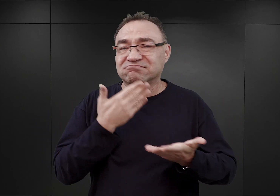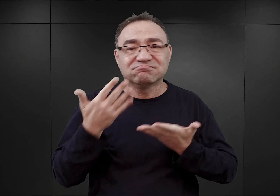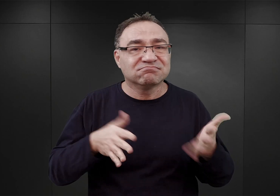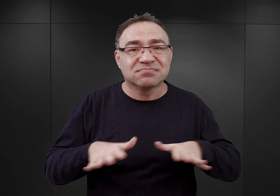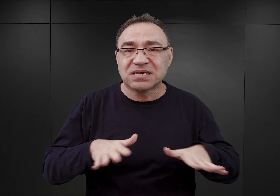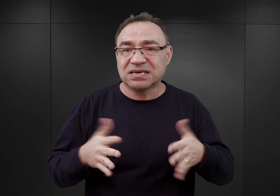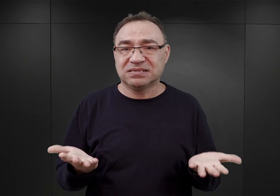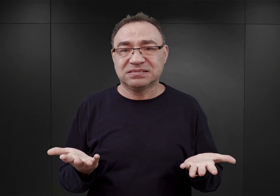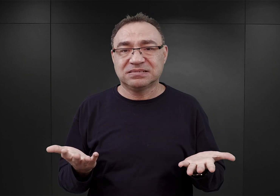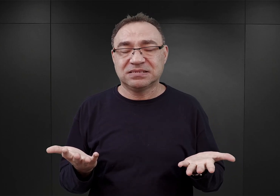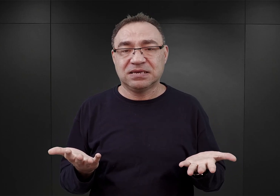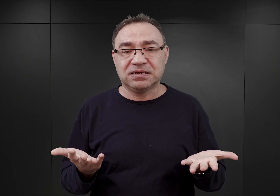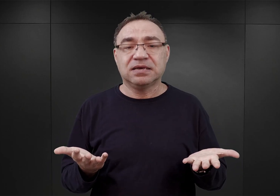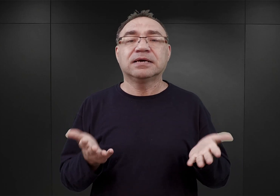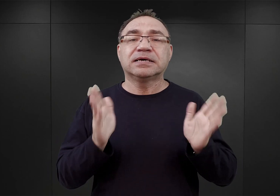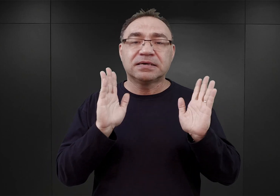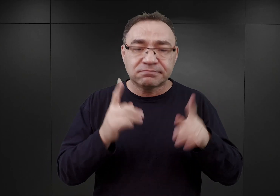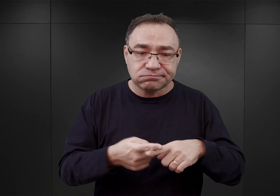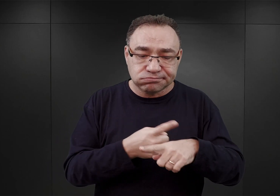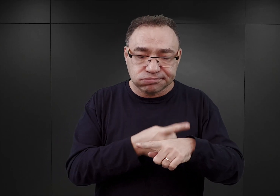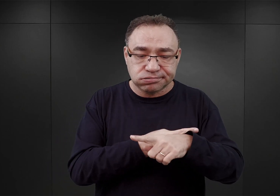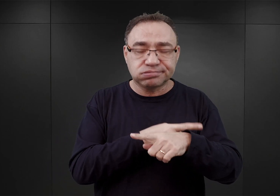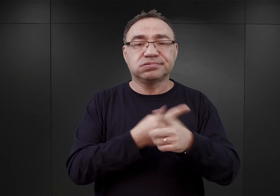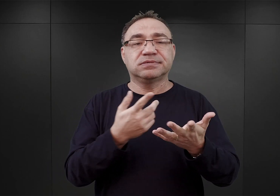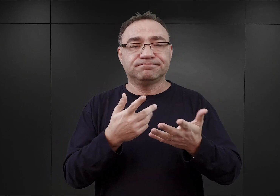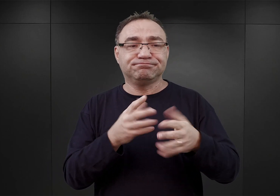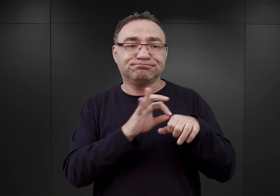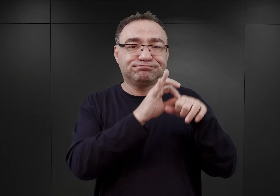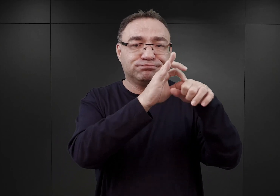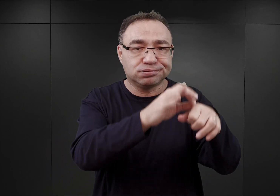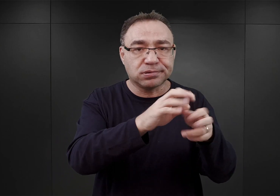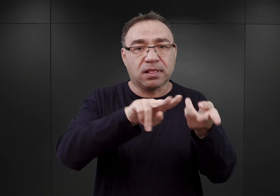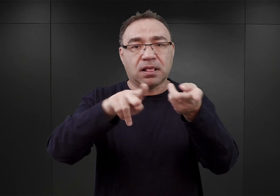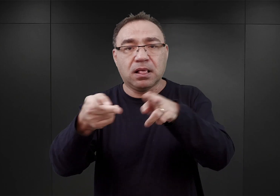z których to systematycznie i sukcesywnie zaczęto przenosić więźniów do Tarnowa.